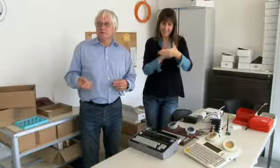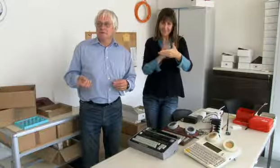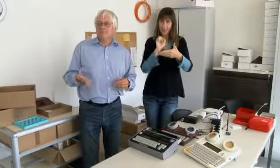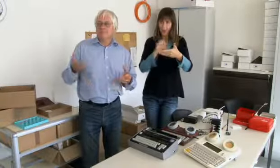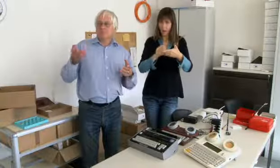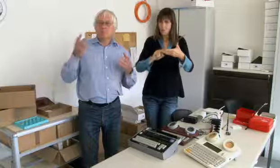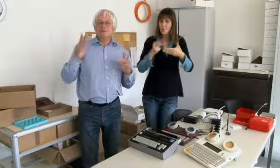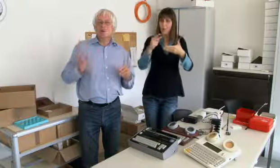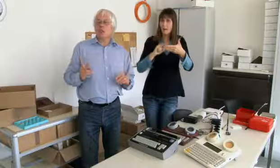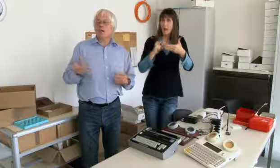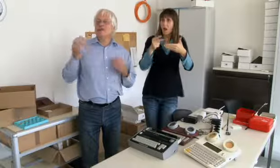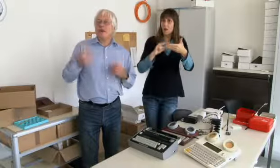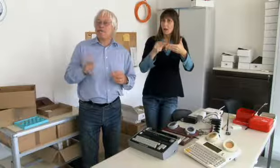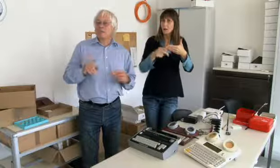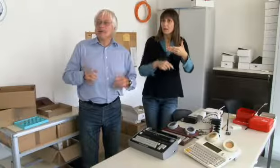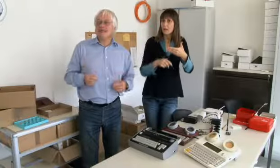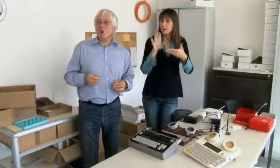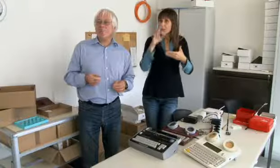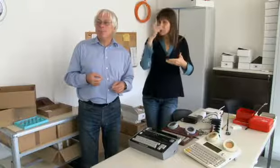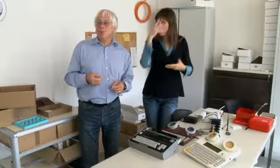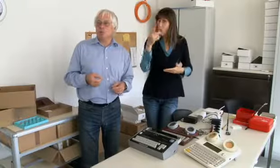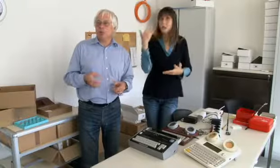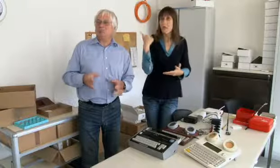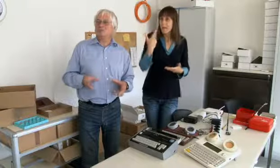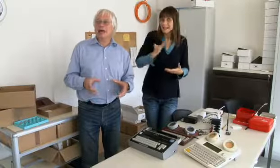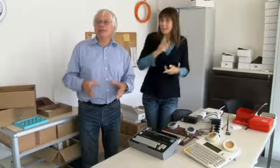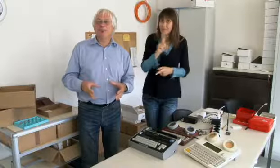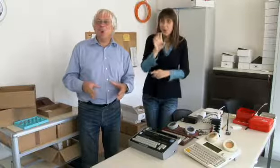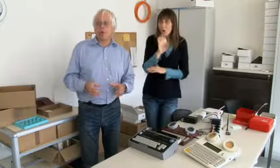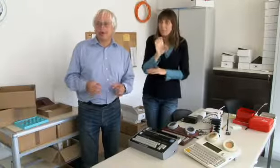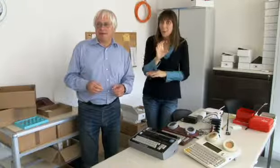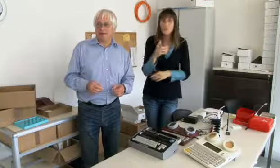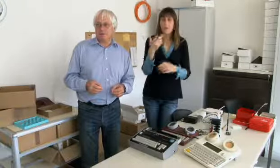es ist möglich Text zu übertragen. Man muss sich vorstellen damals